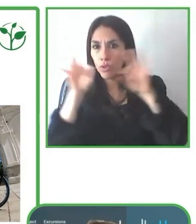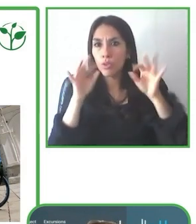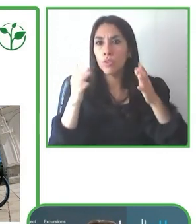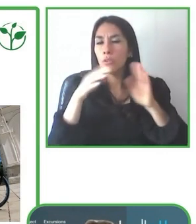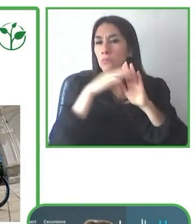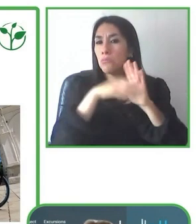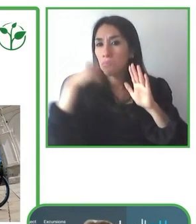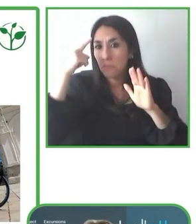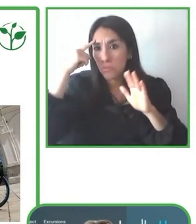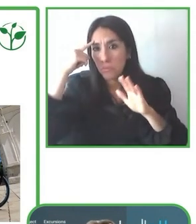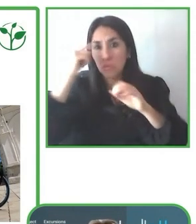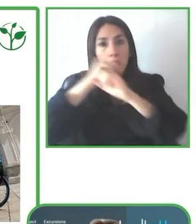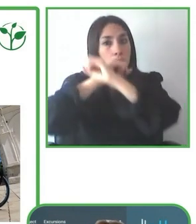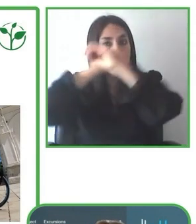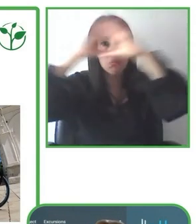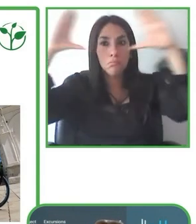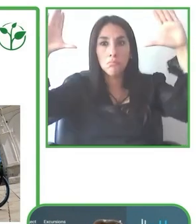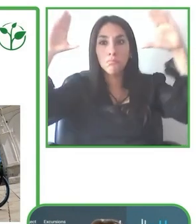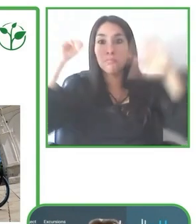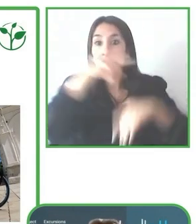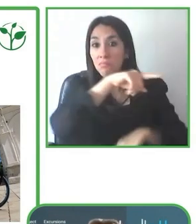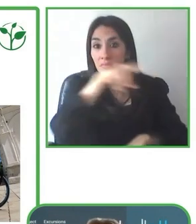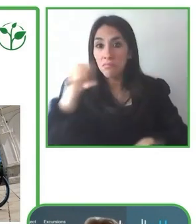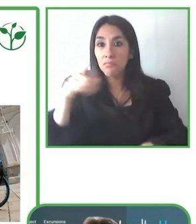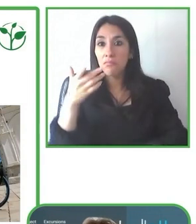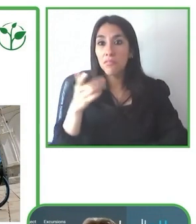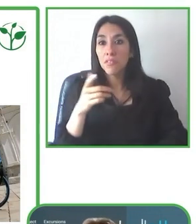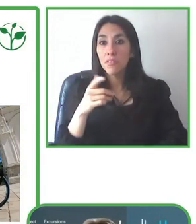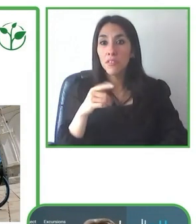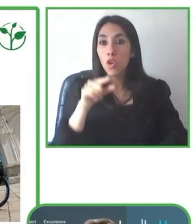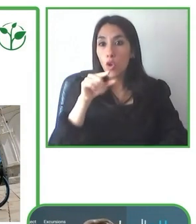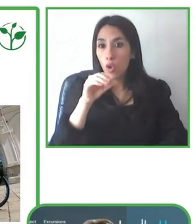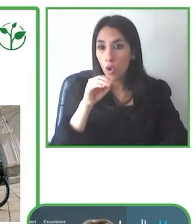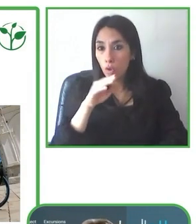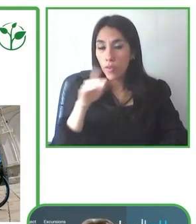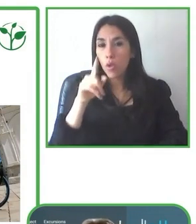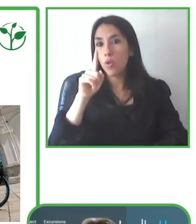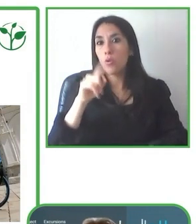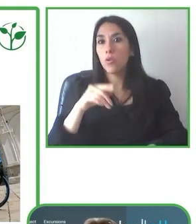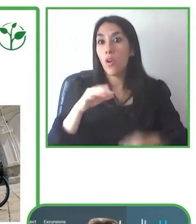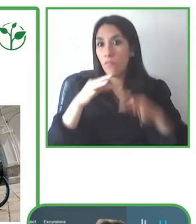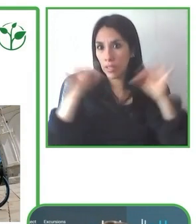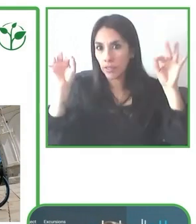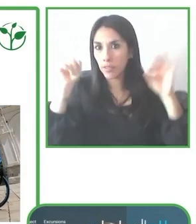de los destinos que íbamos visitando con turistas en sillas de rueda, de manera que